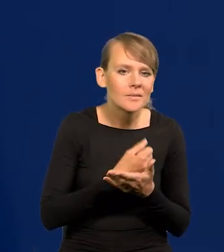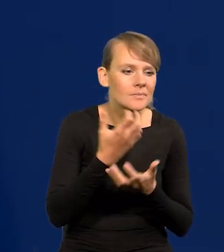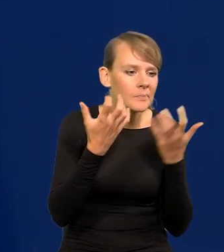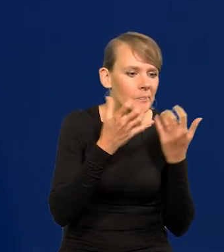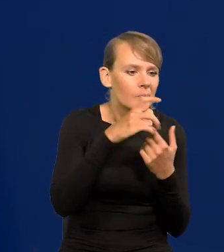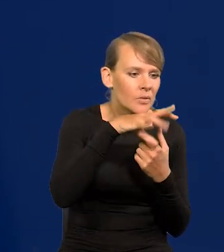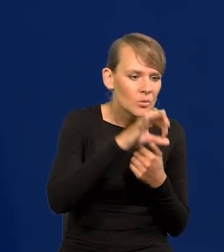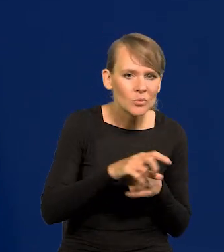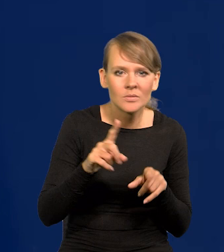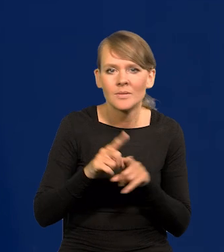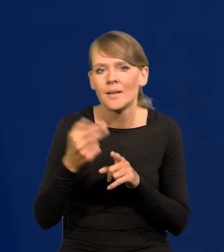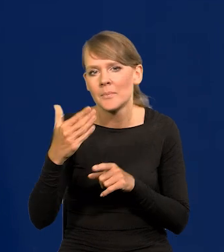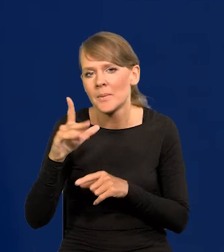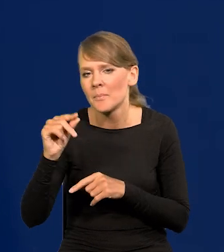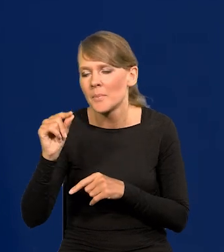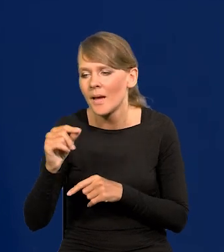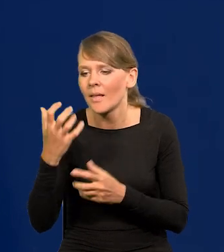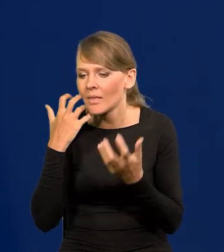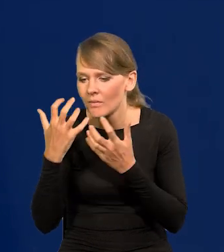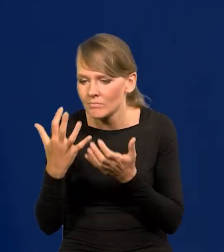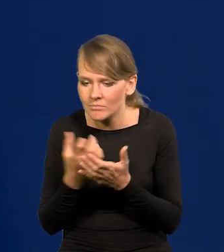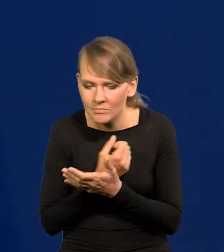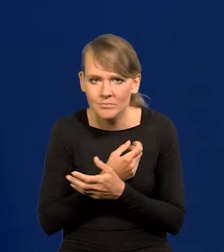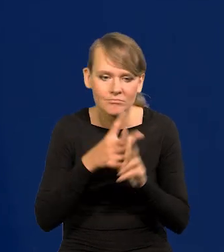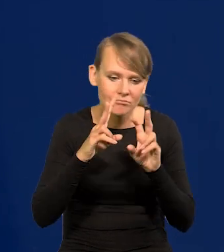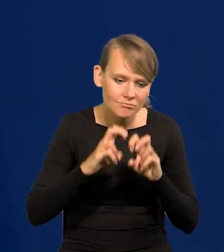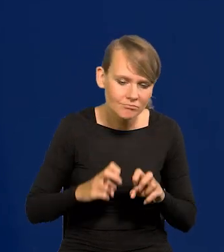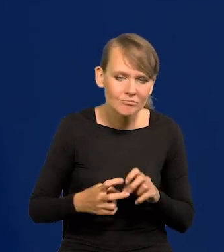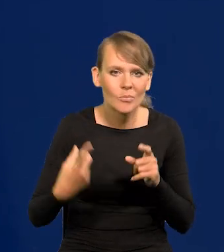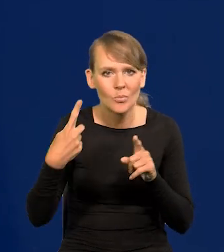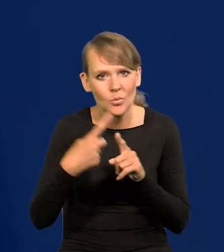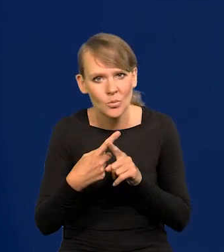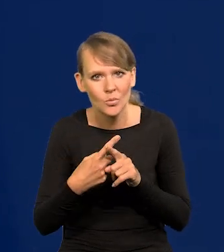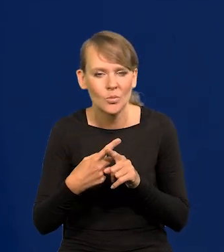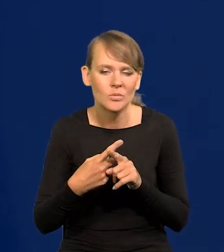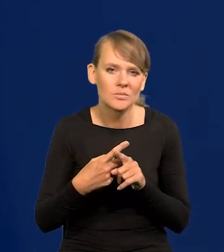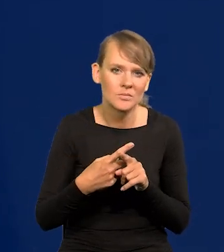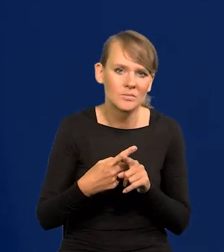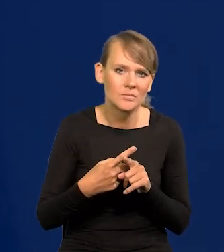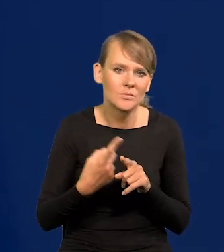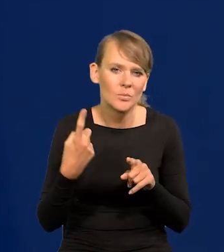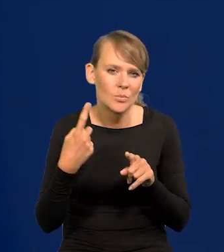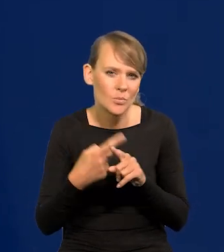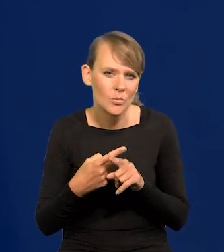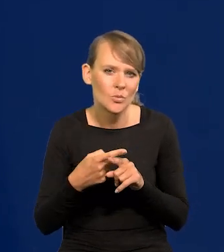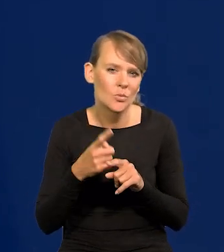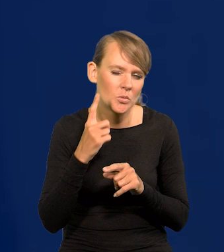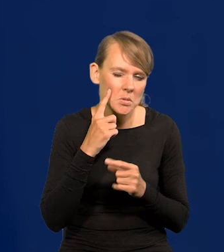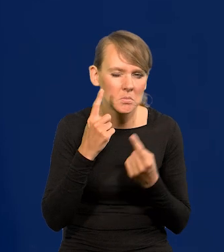i jakoś to poddają jeszcze takiej subiektywnej jeszcze później obróbce.